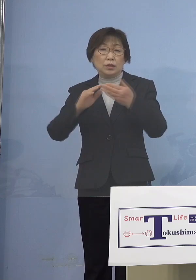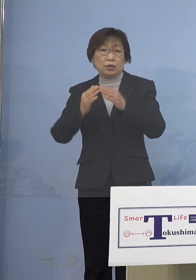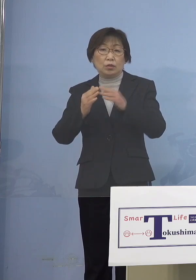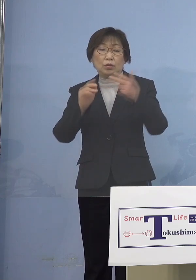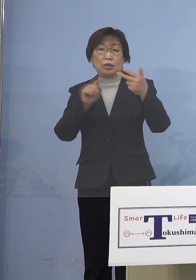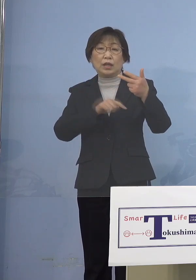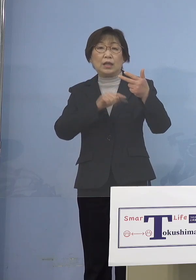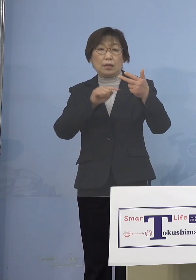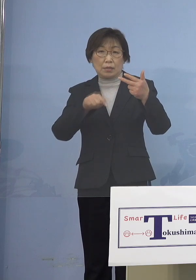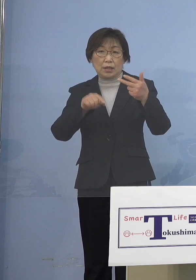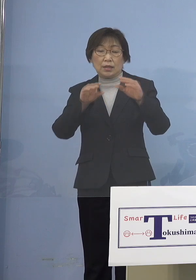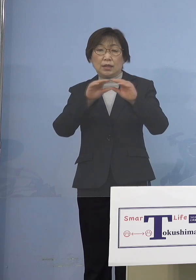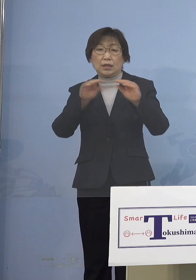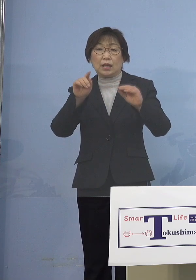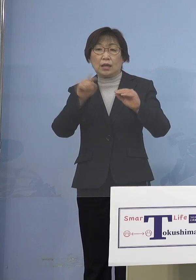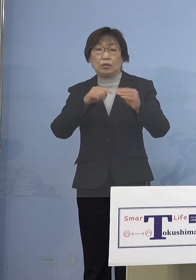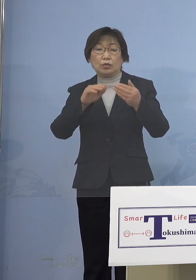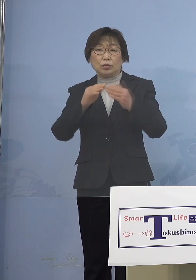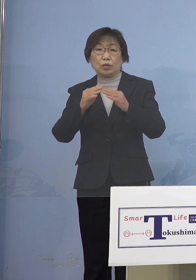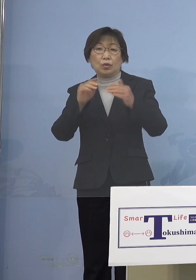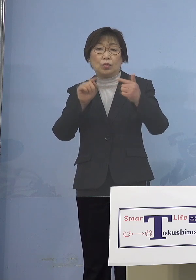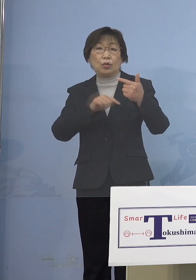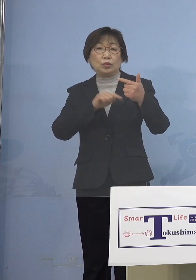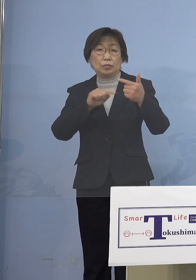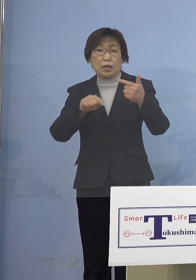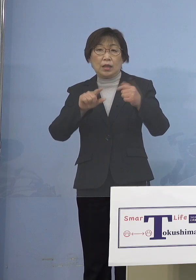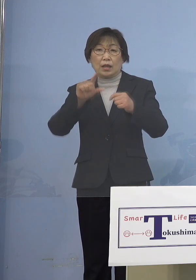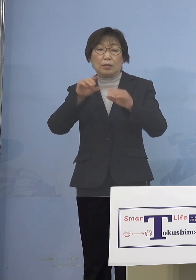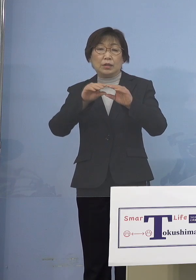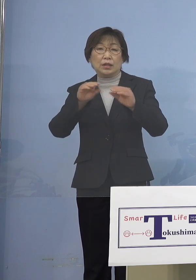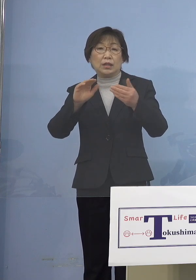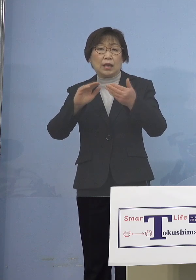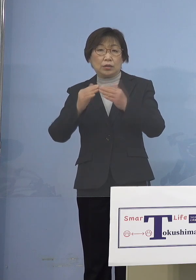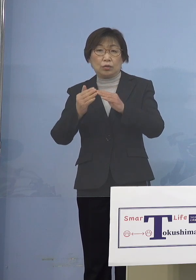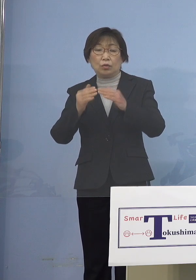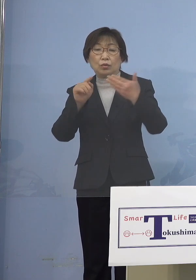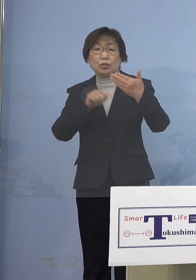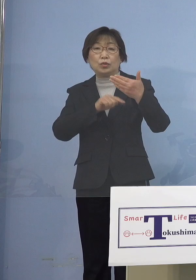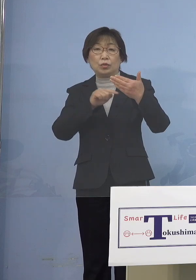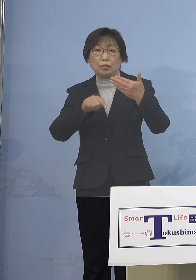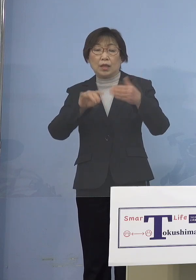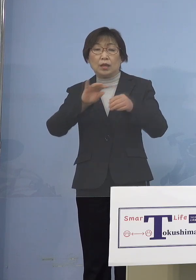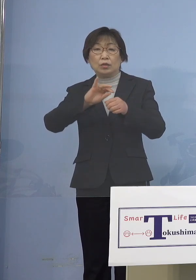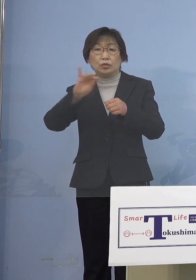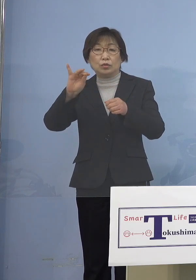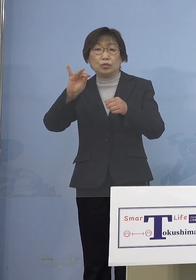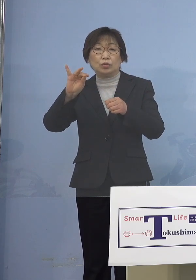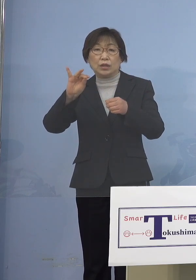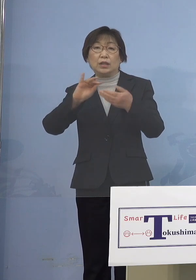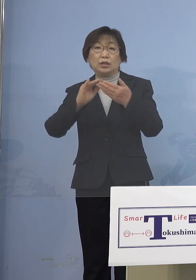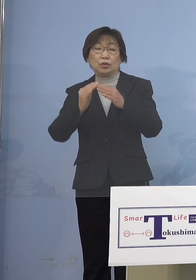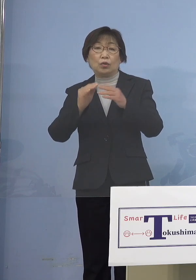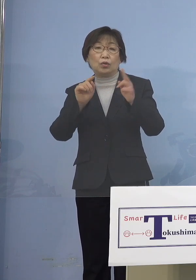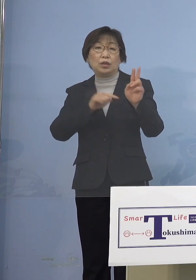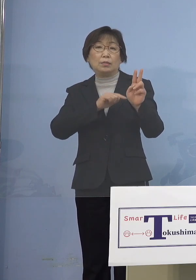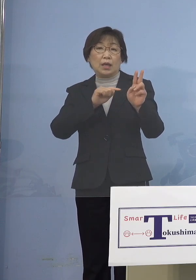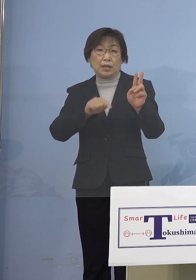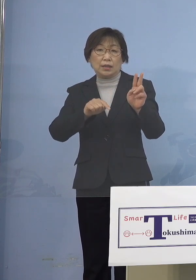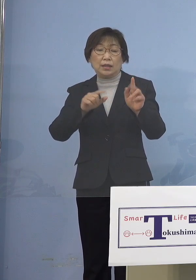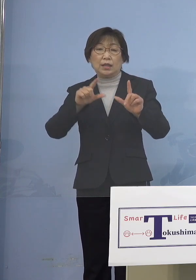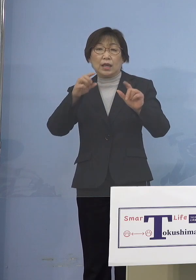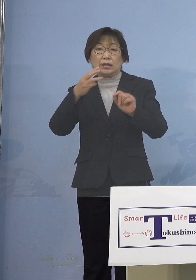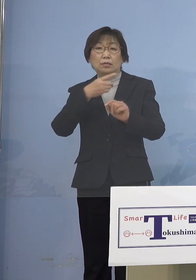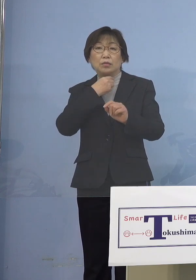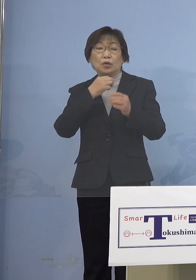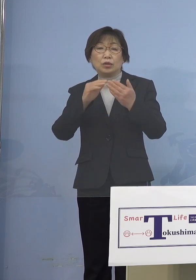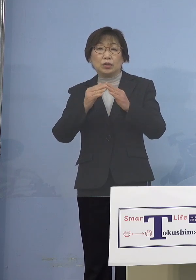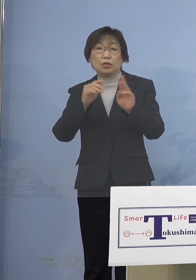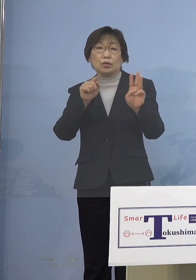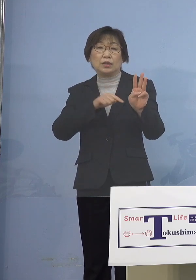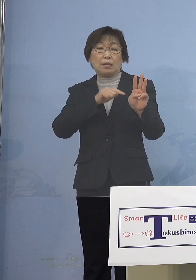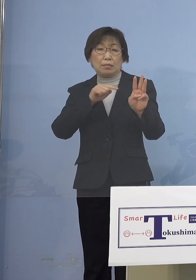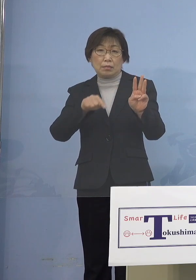板野町6名、上板町9名、つるぎ町2名 東みよし町3名、香川県2名